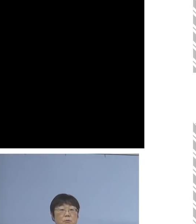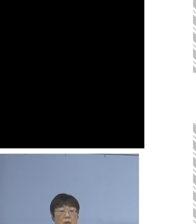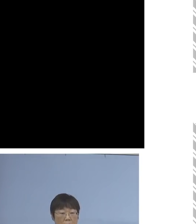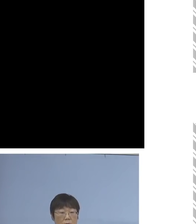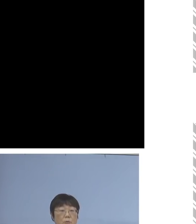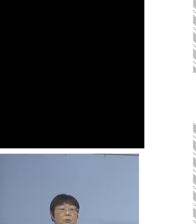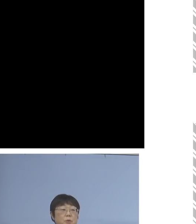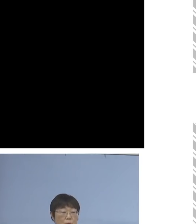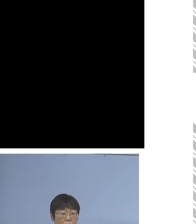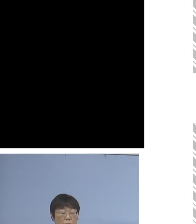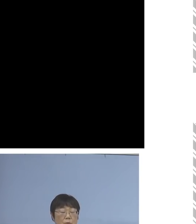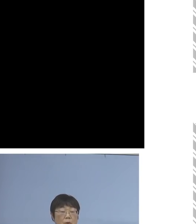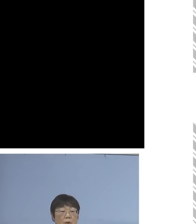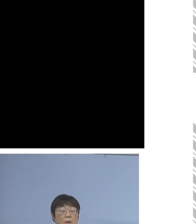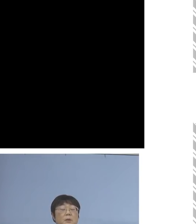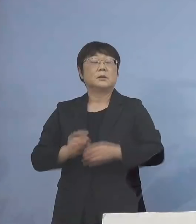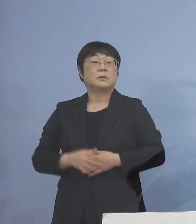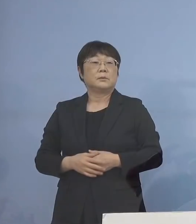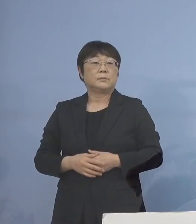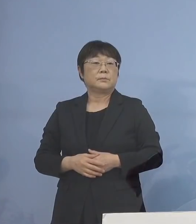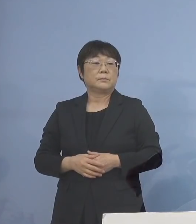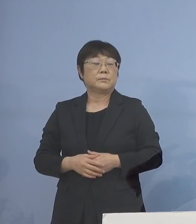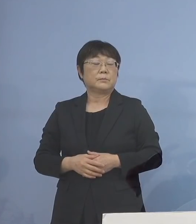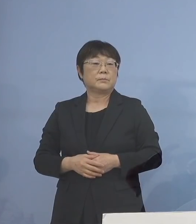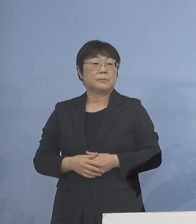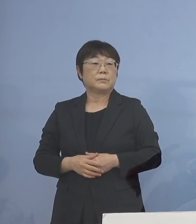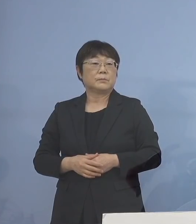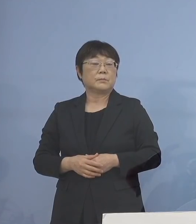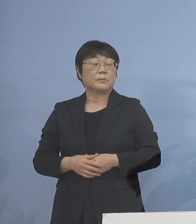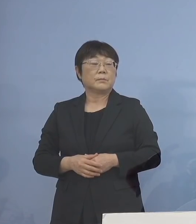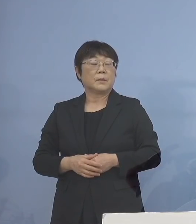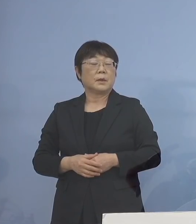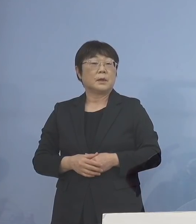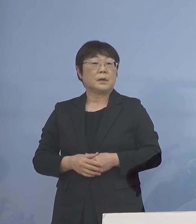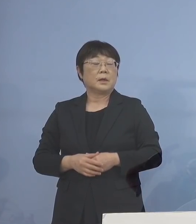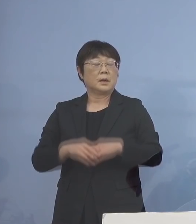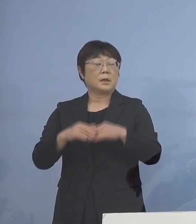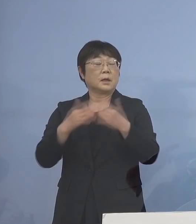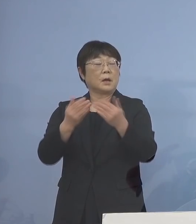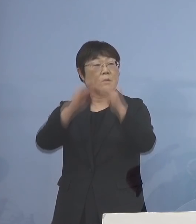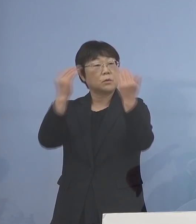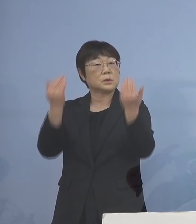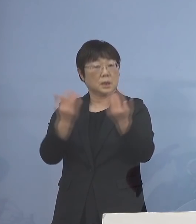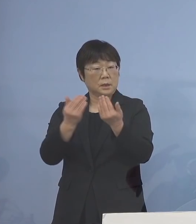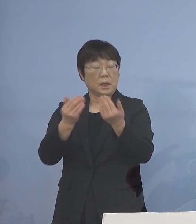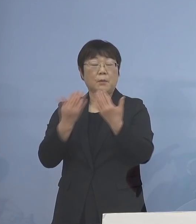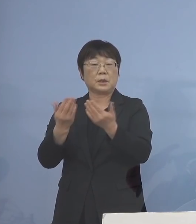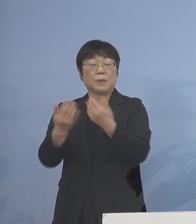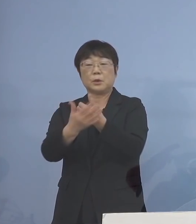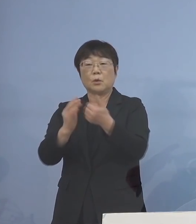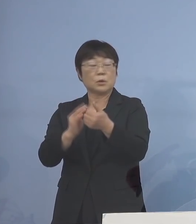こうした形で、学校全体 あるいは学びの保障といったもの